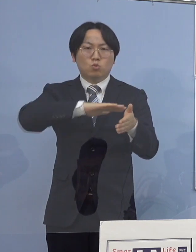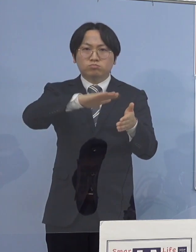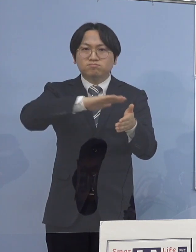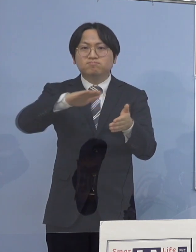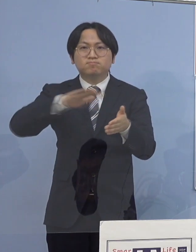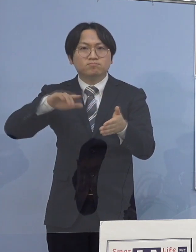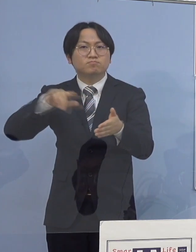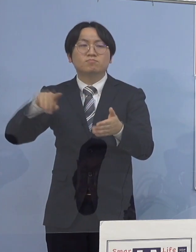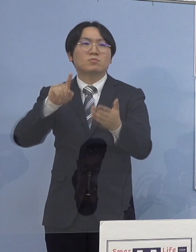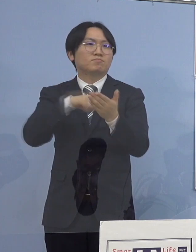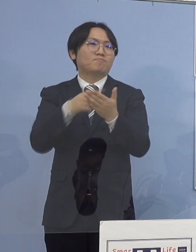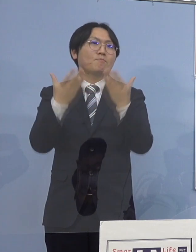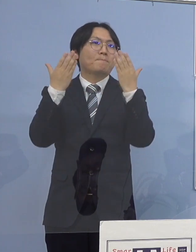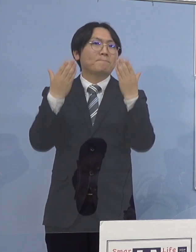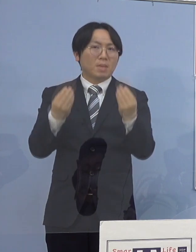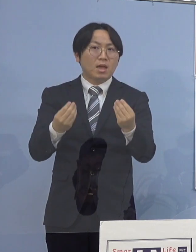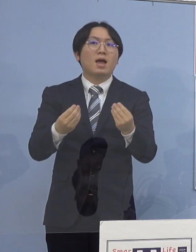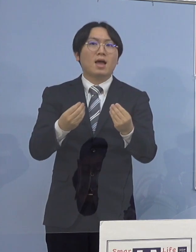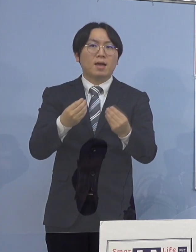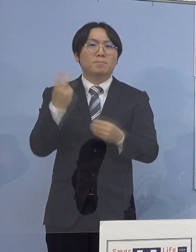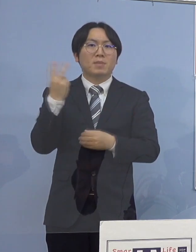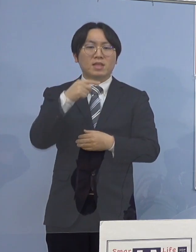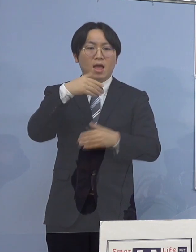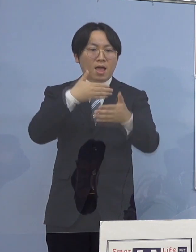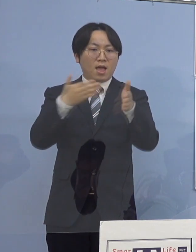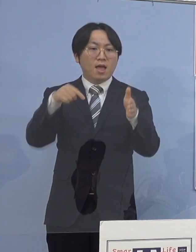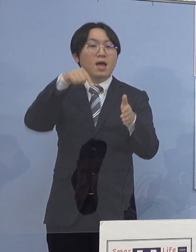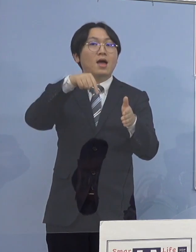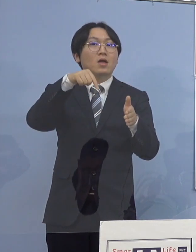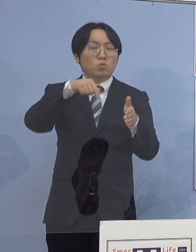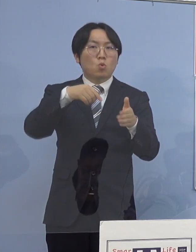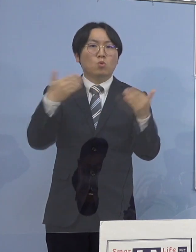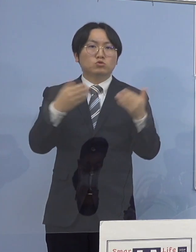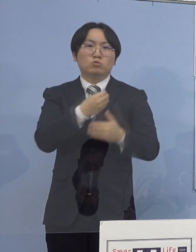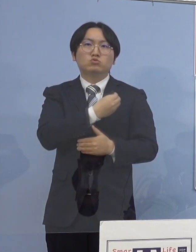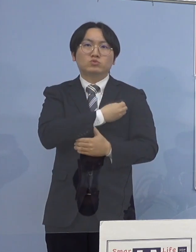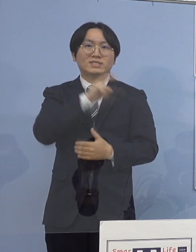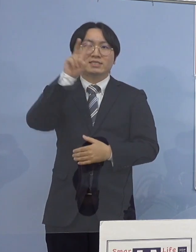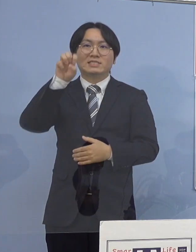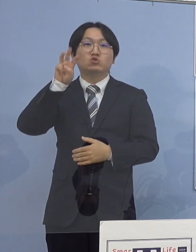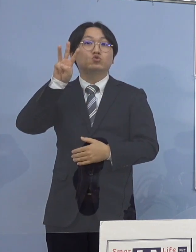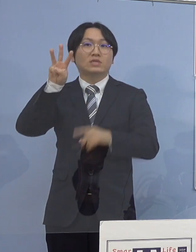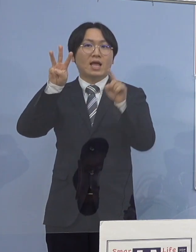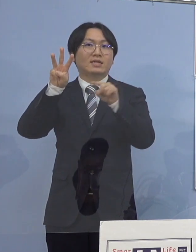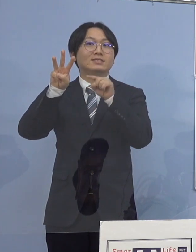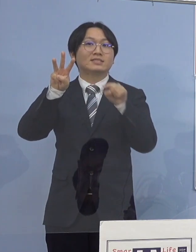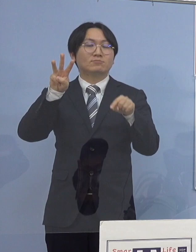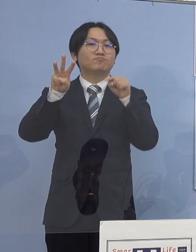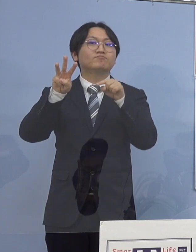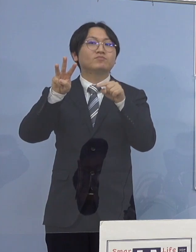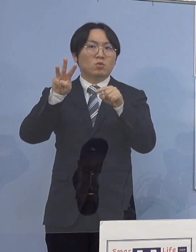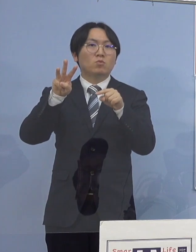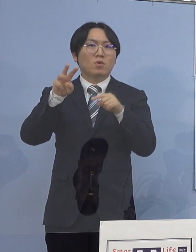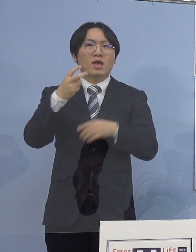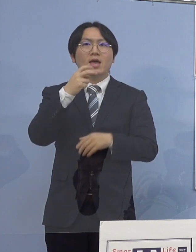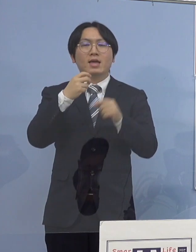執務室内の職員全て23名でありますが （職員全て）を対象に検査を実施しており